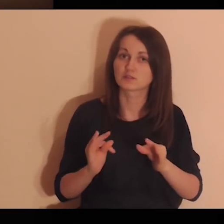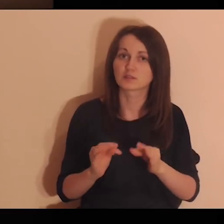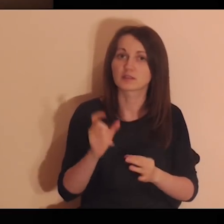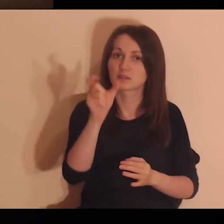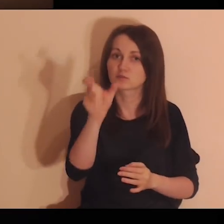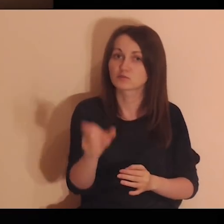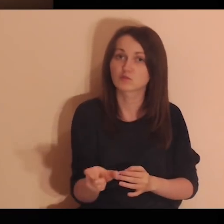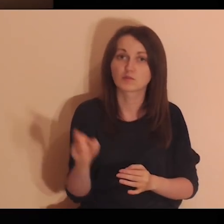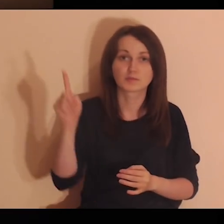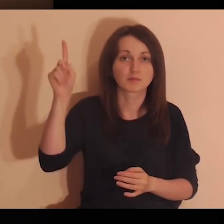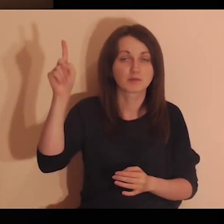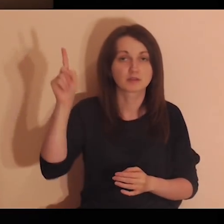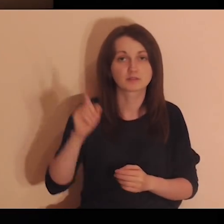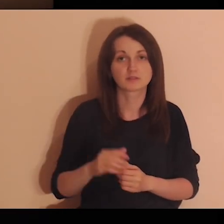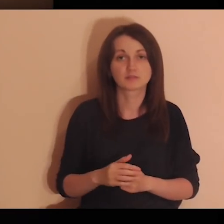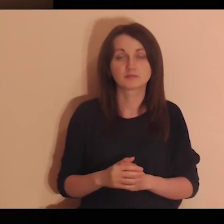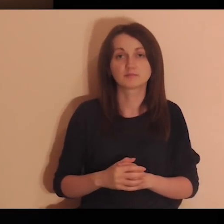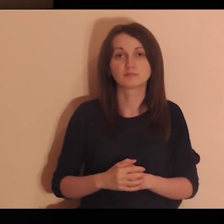Pozwalam Ci się, Panie, teraz prowadzić.